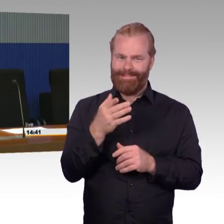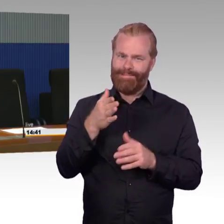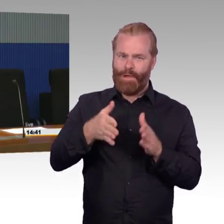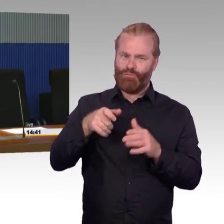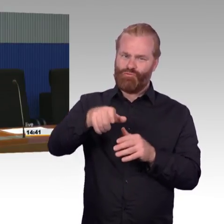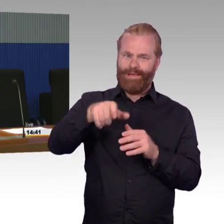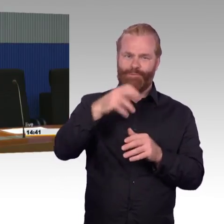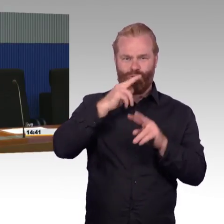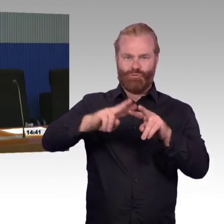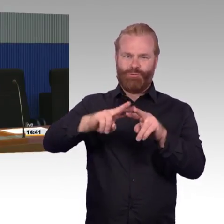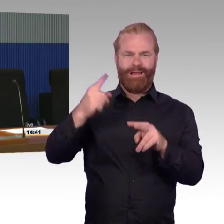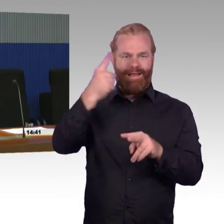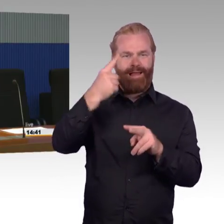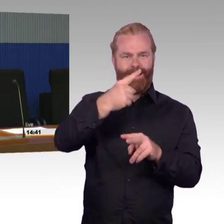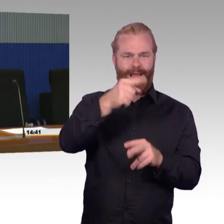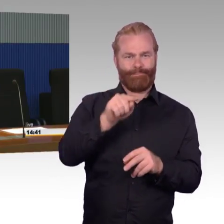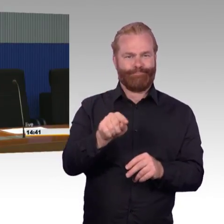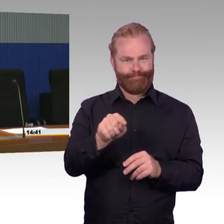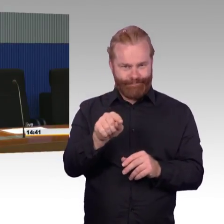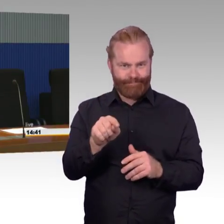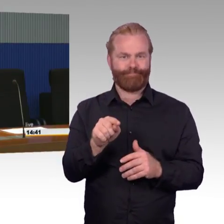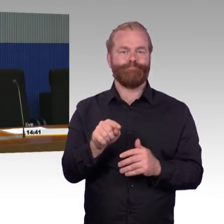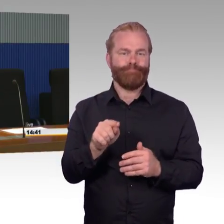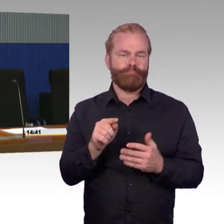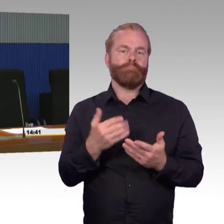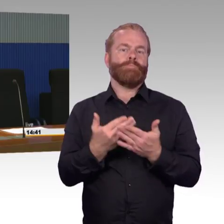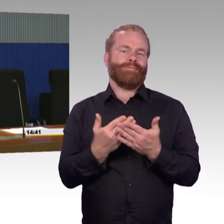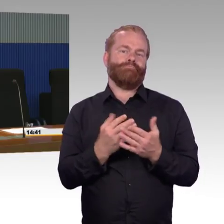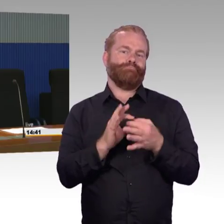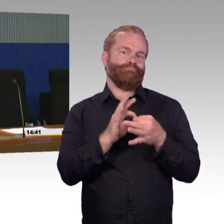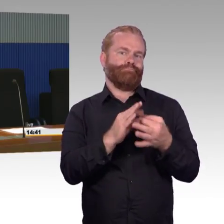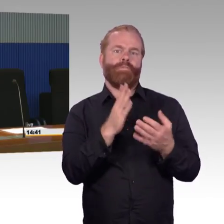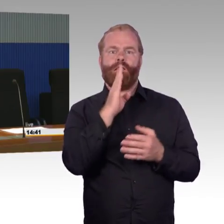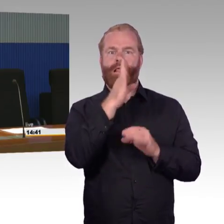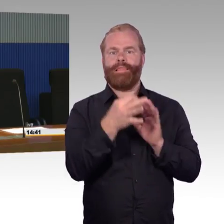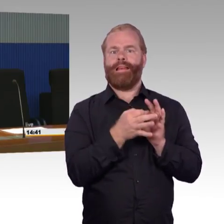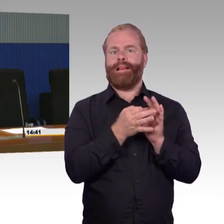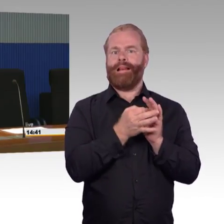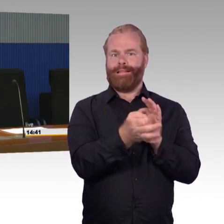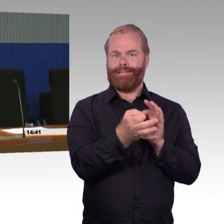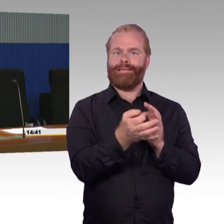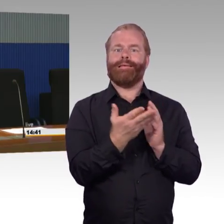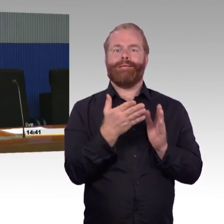Zu dem Wegeleitsystem in Wolmirstedt muss ich leider passen, da müssen wir zur Not dann noch ein paar mehr Informationen später austauschen,